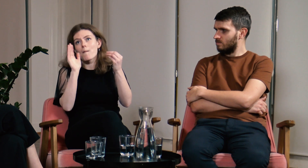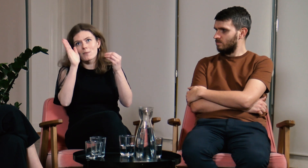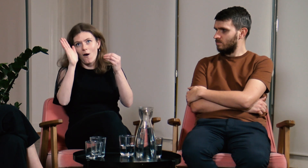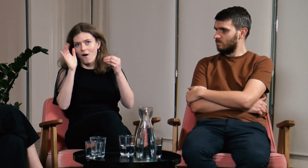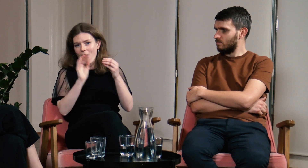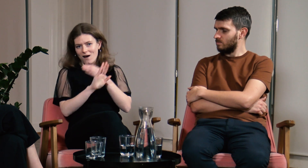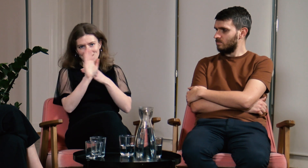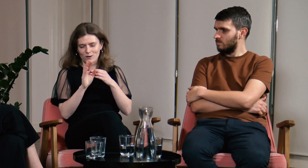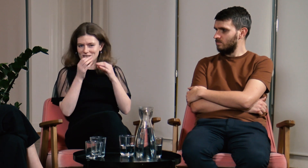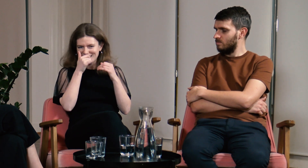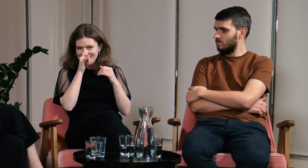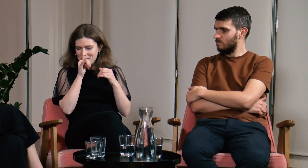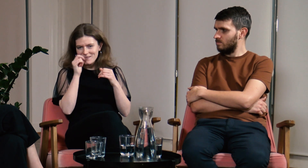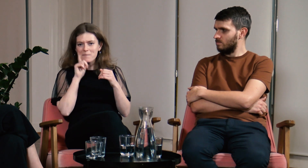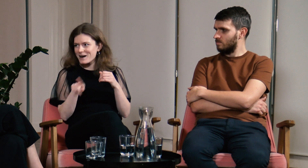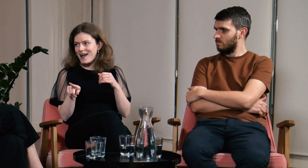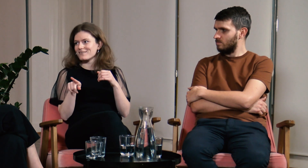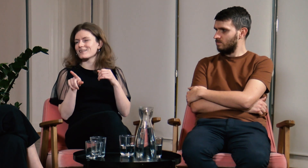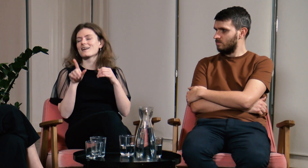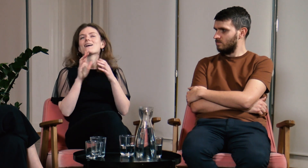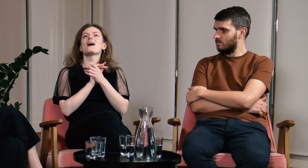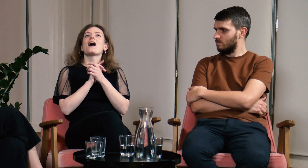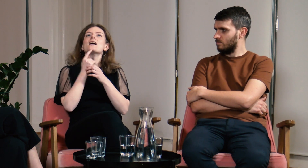Rzeczywistość okazała się jednak zupełnie inna.